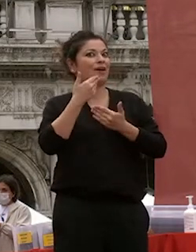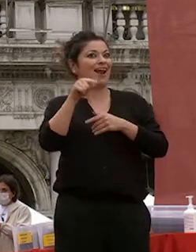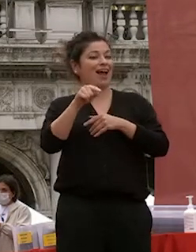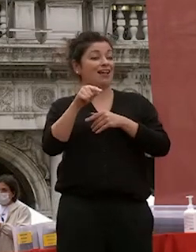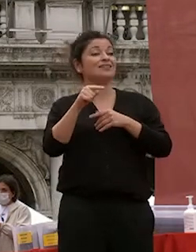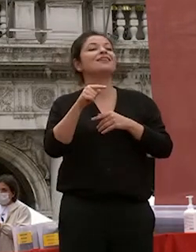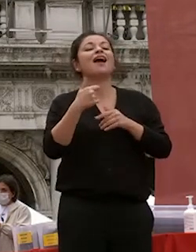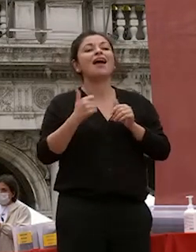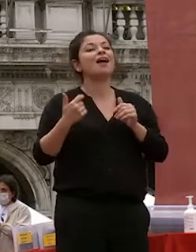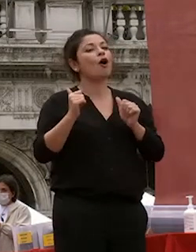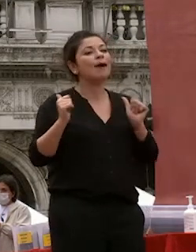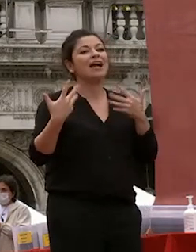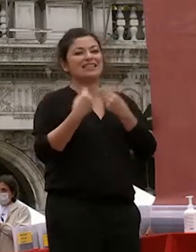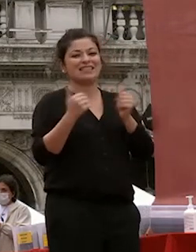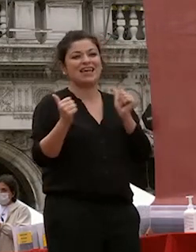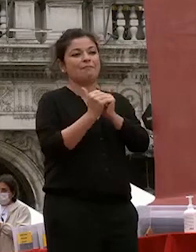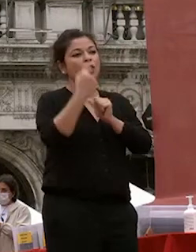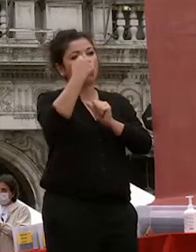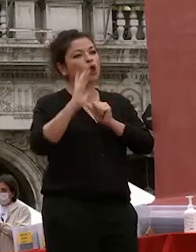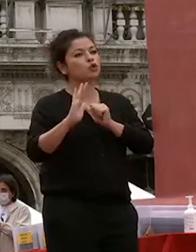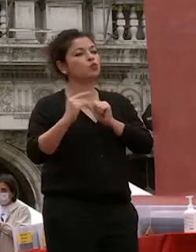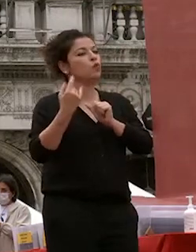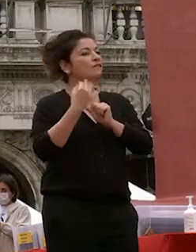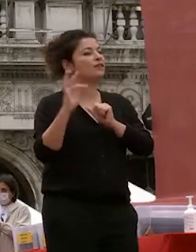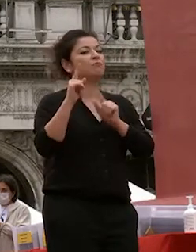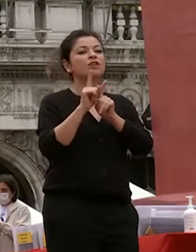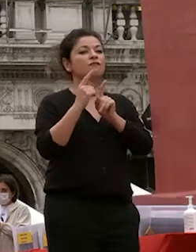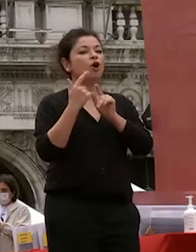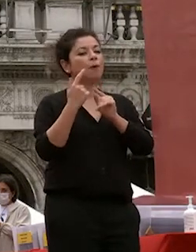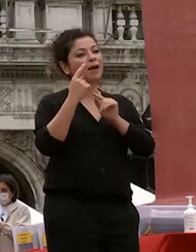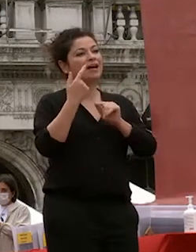quel ruolo con delicatezza sapendo imporsi quando era necessario